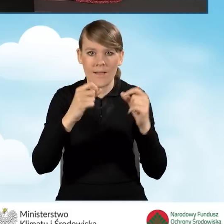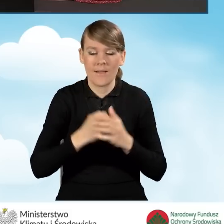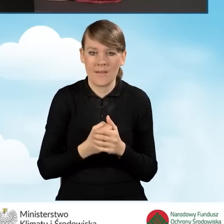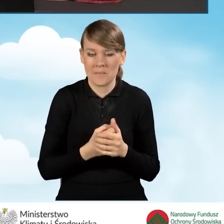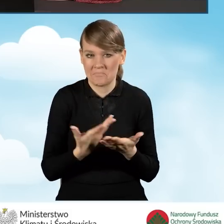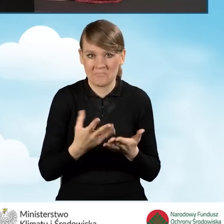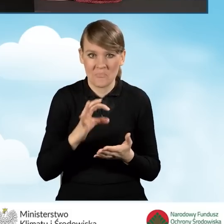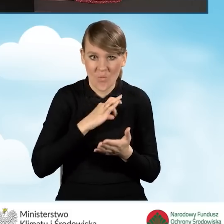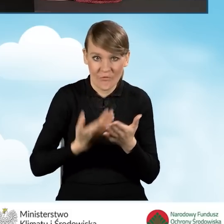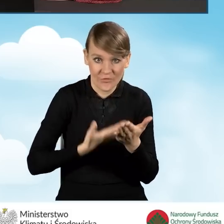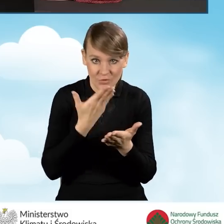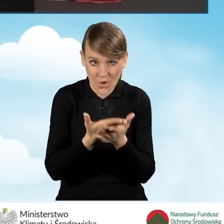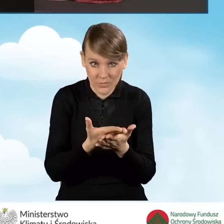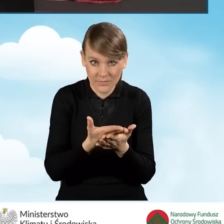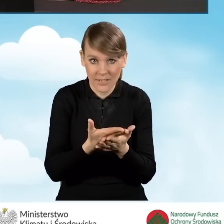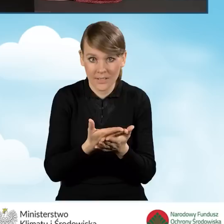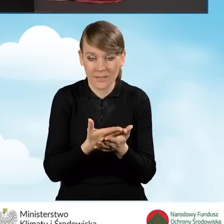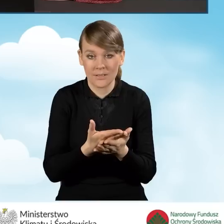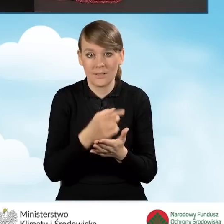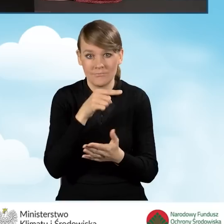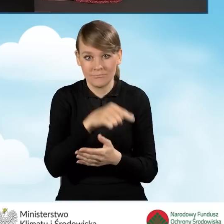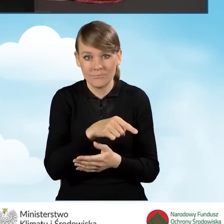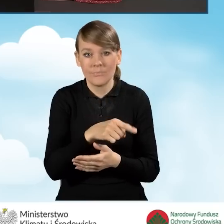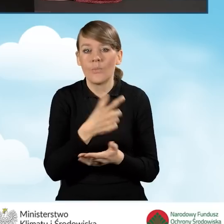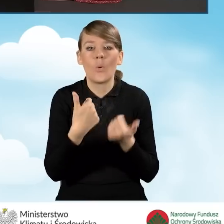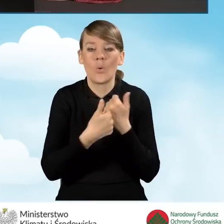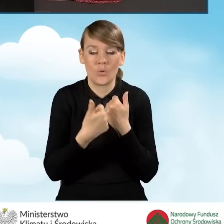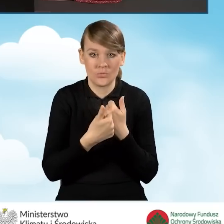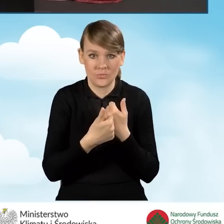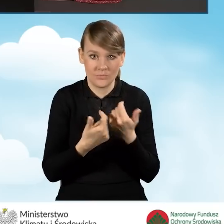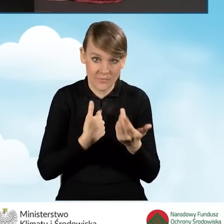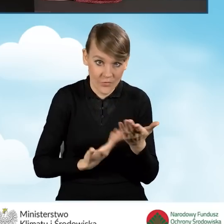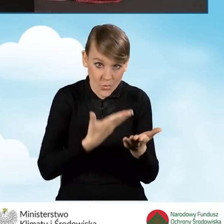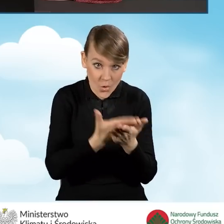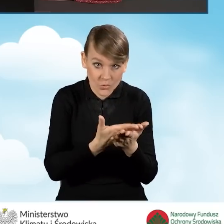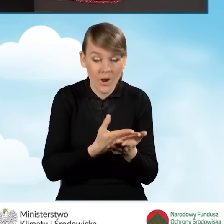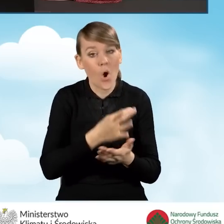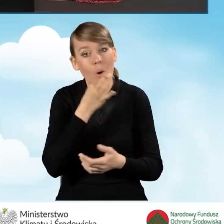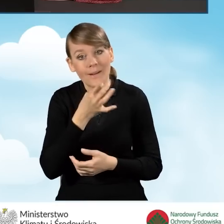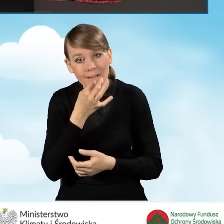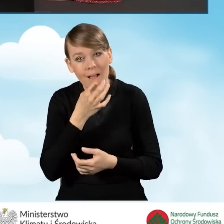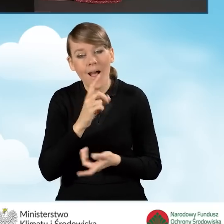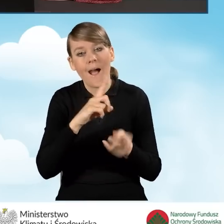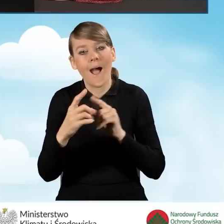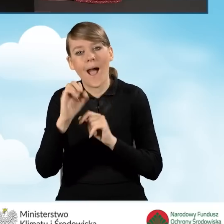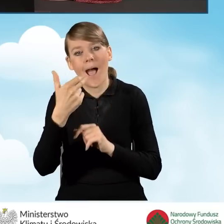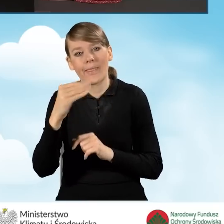czy ten nasz wniosek, który składamy dotyczy złożenia wniosku, czy też korekty bądź aneksu do umowy dotacji z prefinansowaniem.